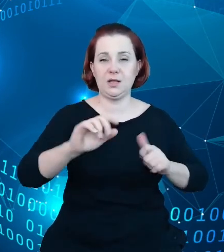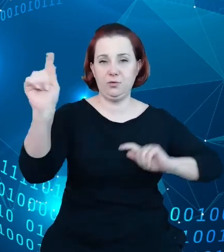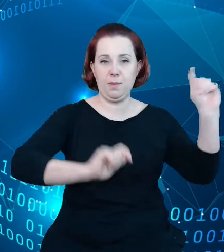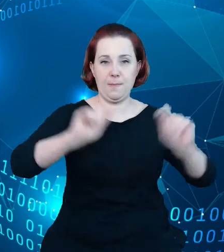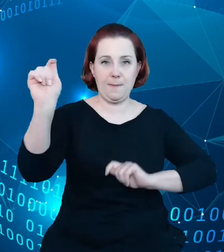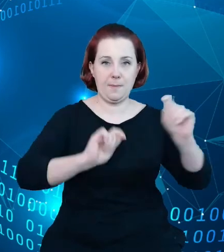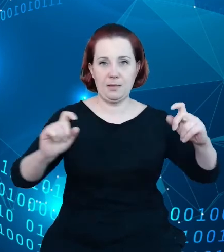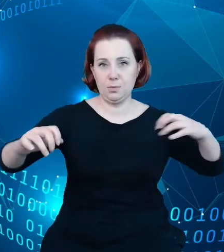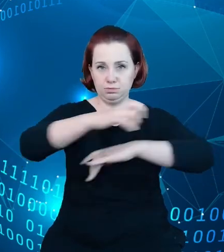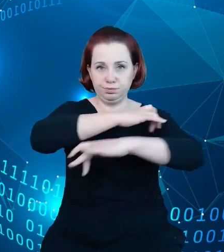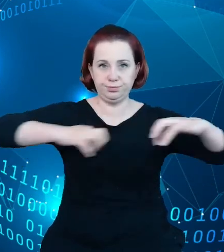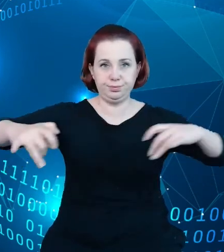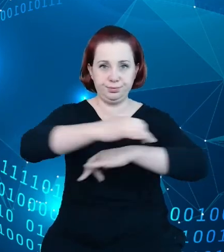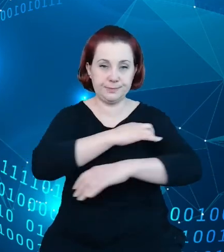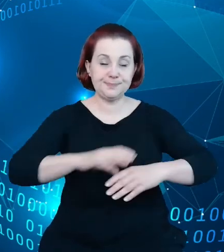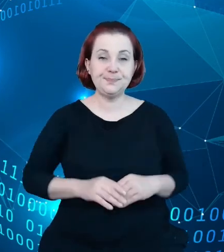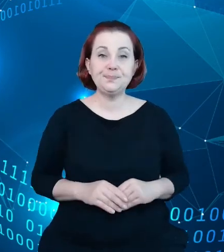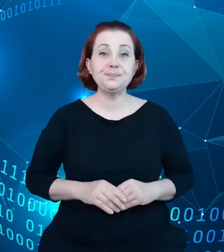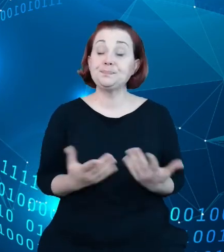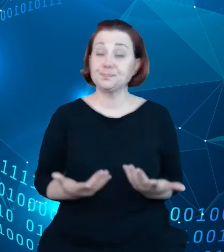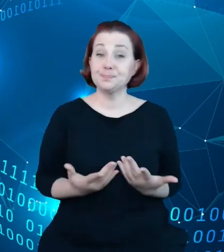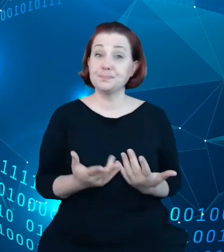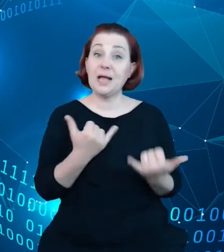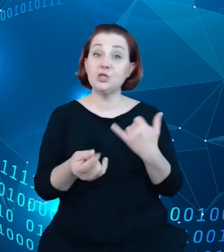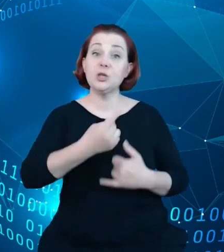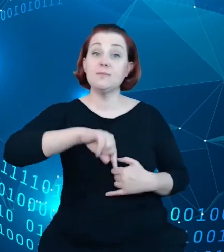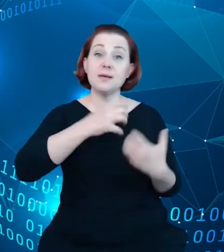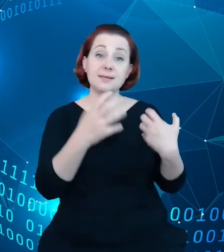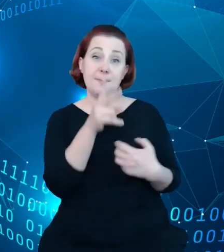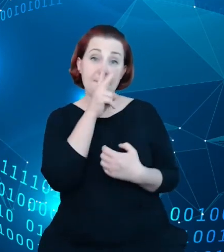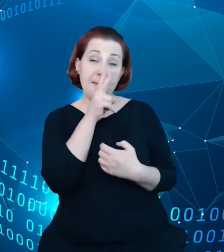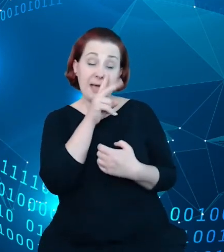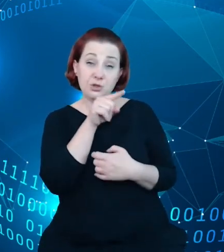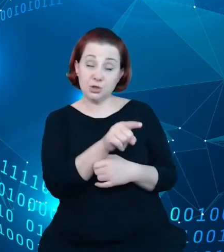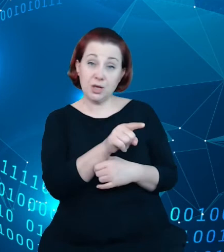Jeśli patrzeć na to w jaki sposób wykorzystywany może być ten rejestr